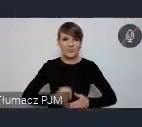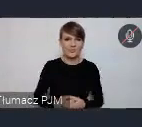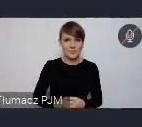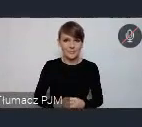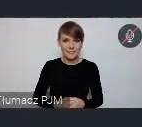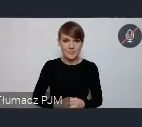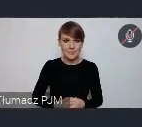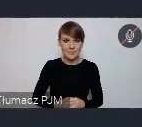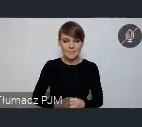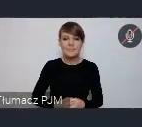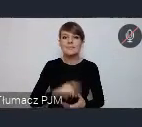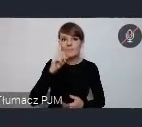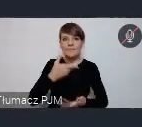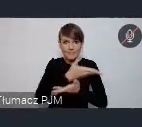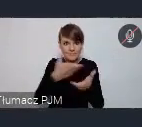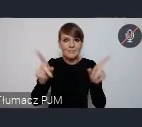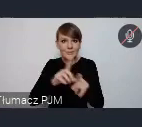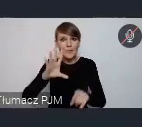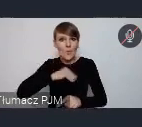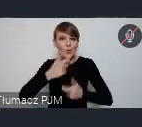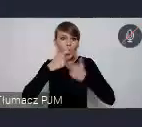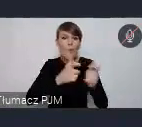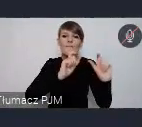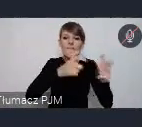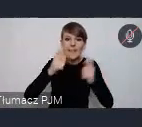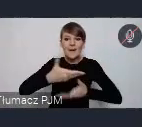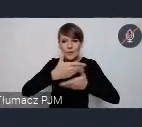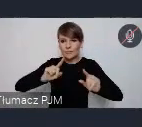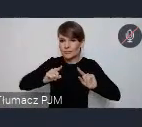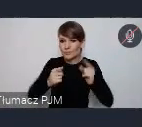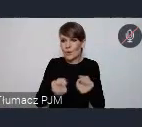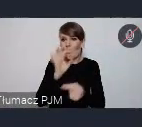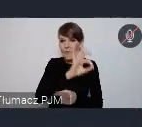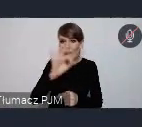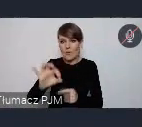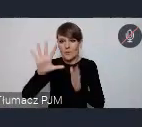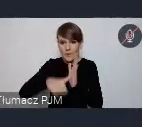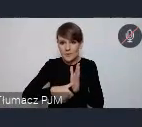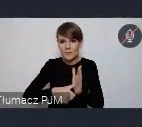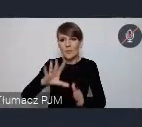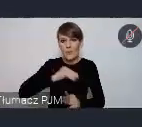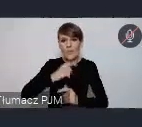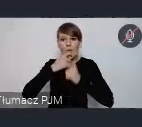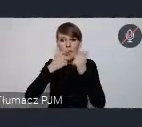Natomiast mogą Państwo, też mogą zgłaszać też właśnie wydarzenia, jako wydarzenia powiązane z WUFem.